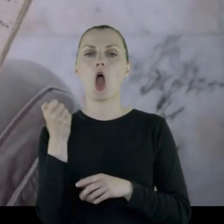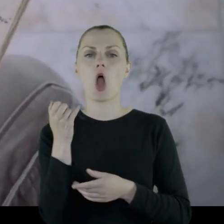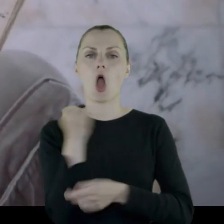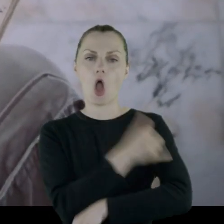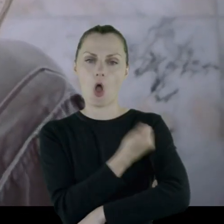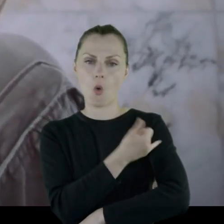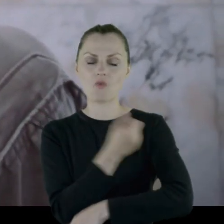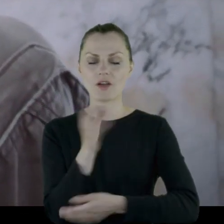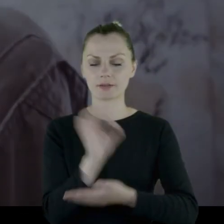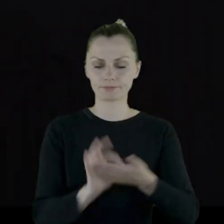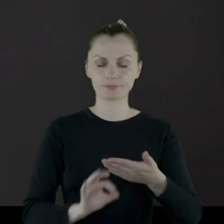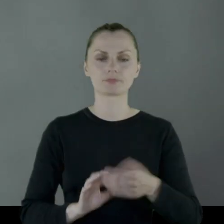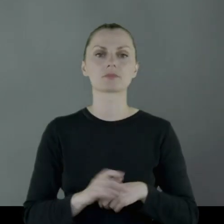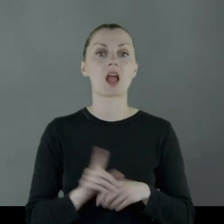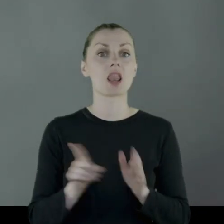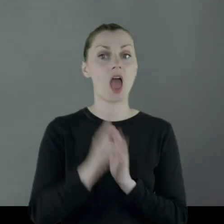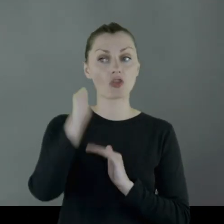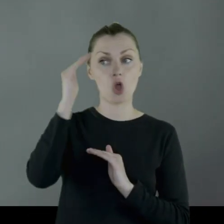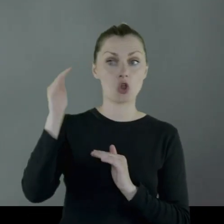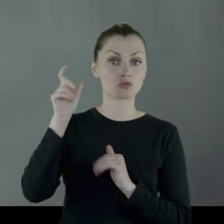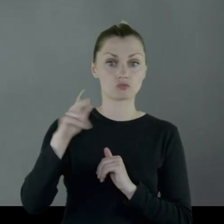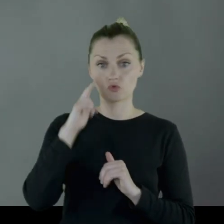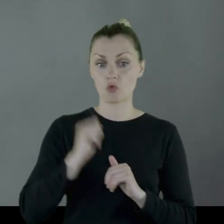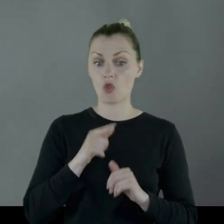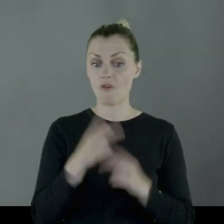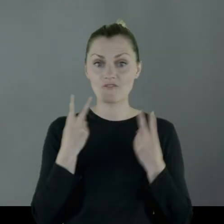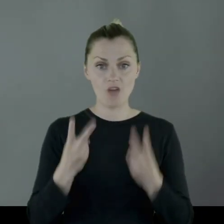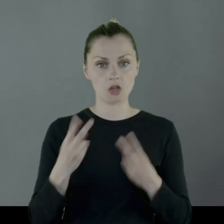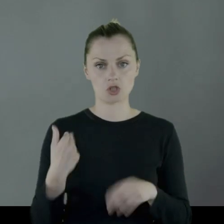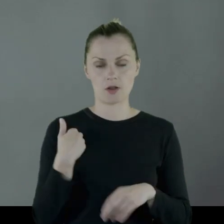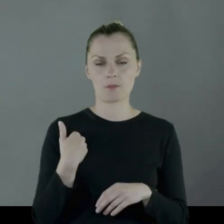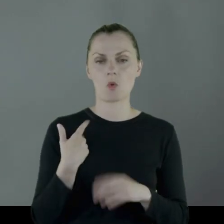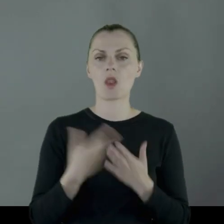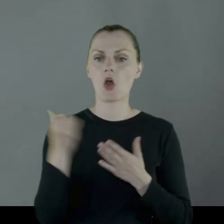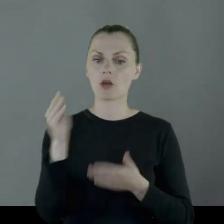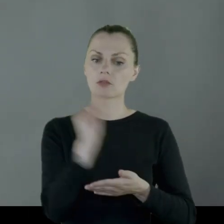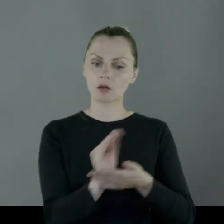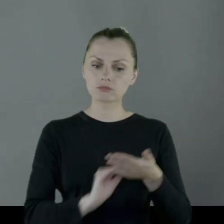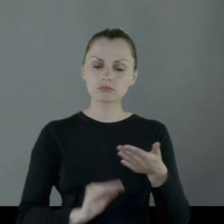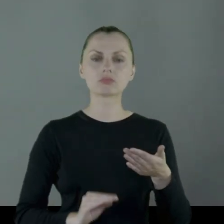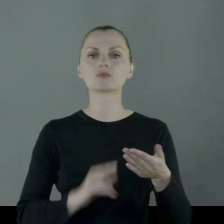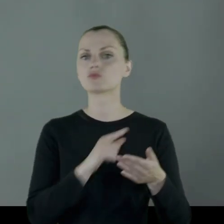Dla dorosłego żołnierza były to na tyle ważne rzeczy, że wymienił to wszystko